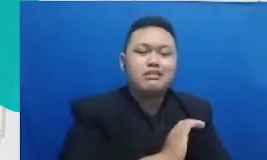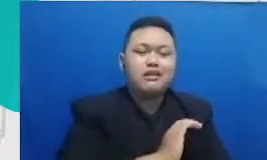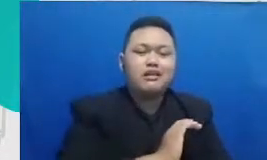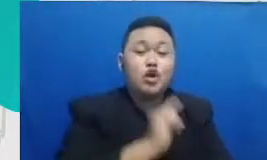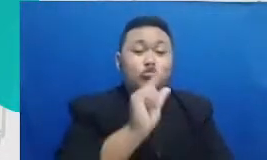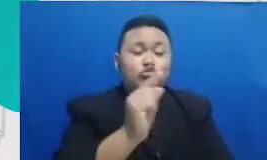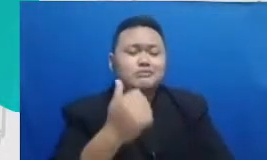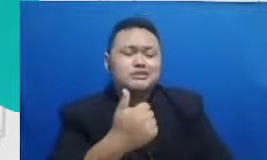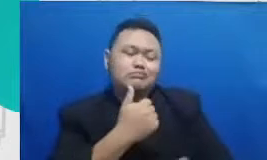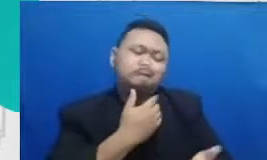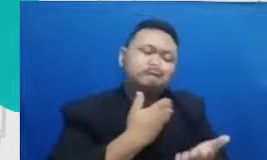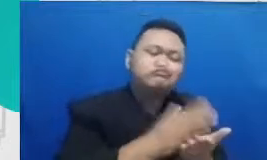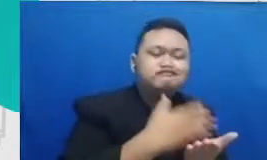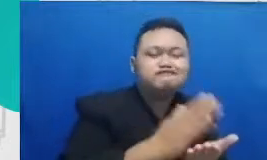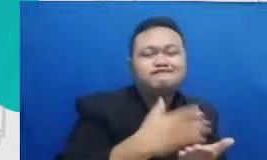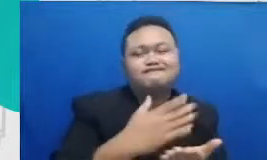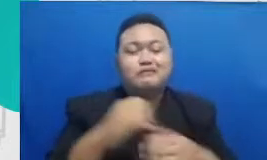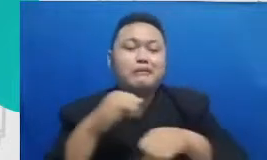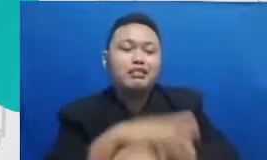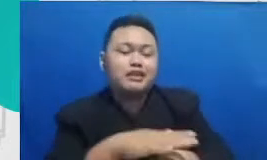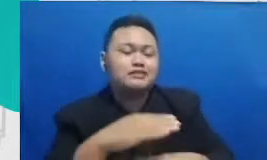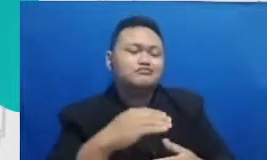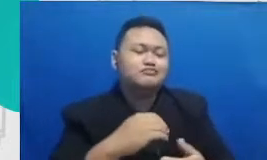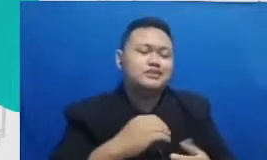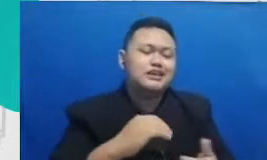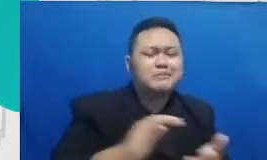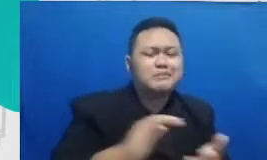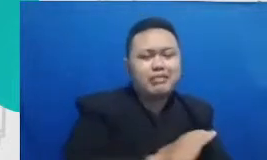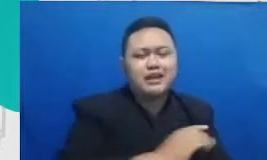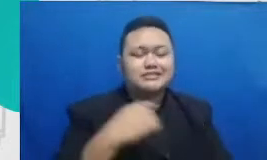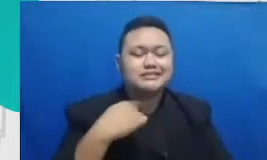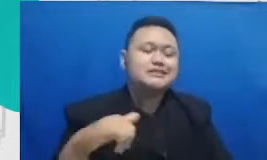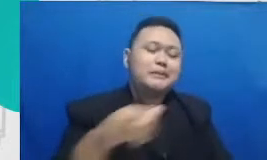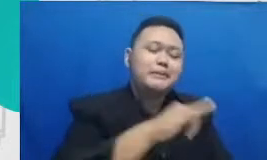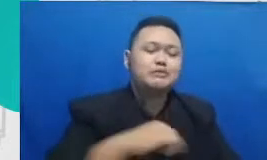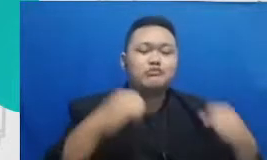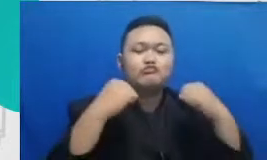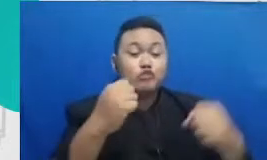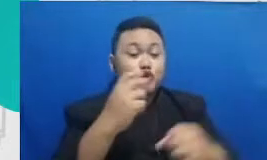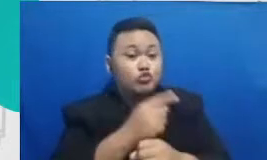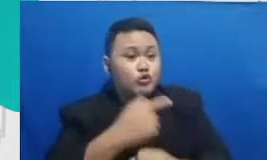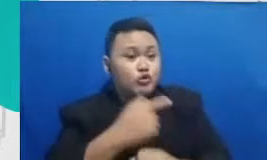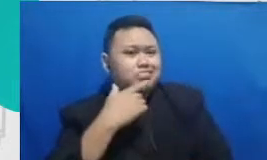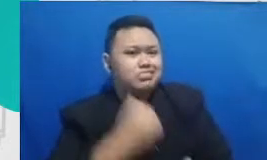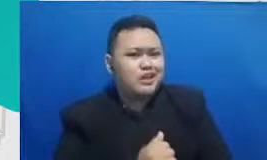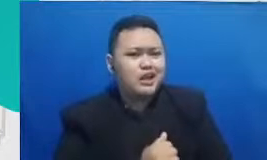praktek baik saling menguatkan menurutku para guru ini penting untuk punya satu komunitas supaya bisa